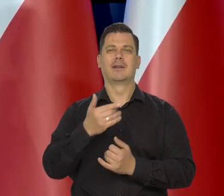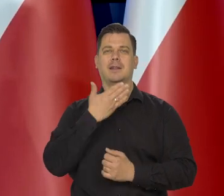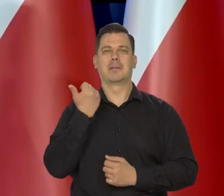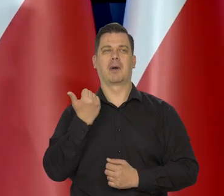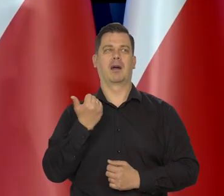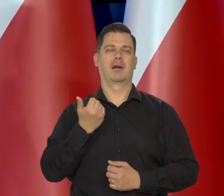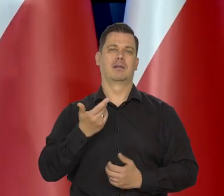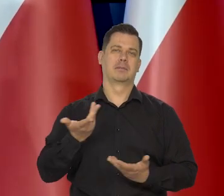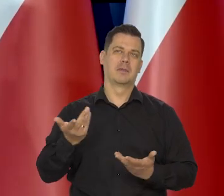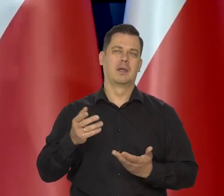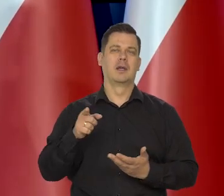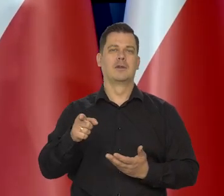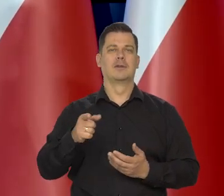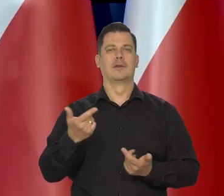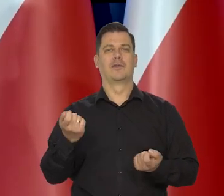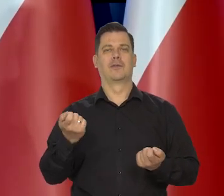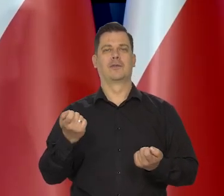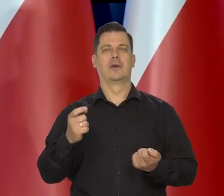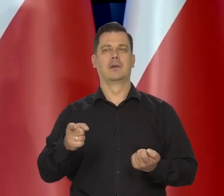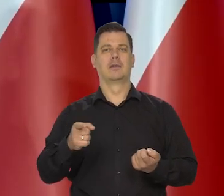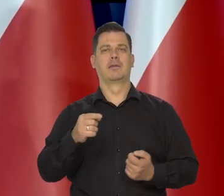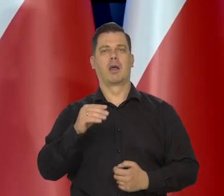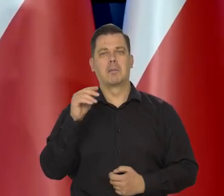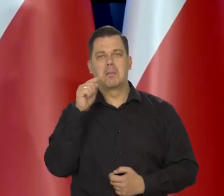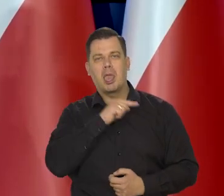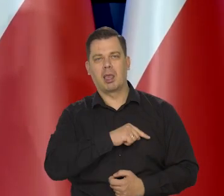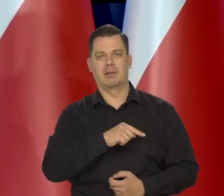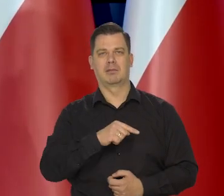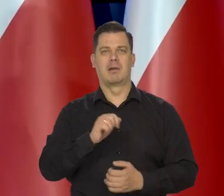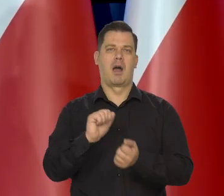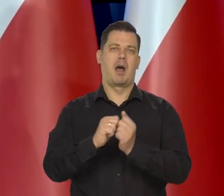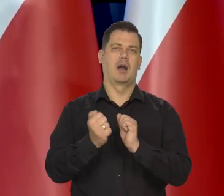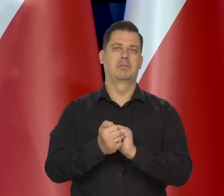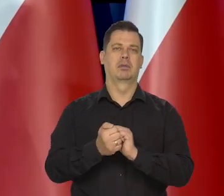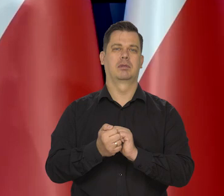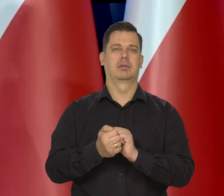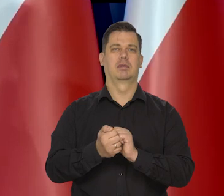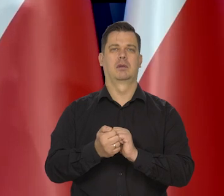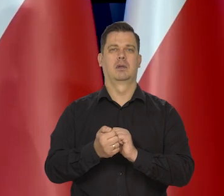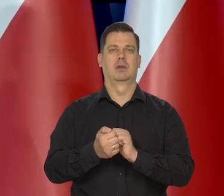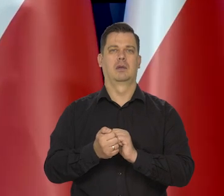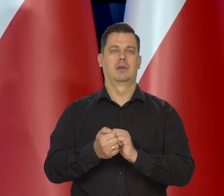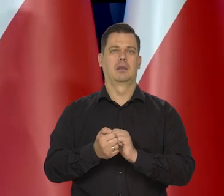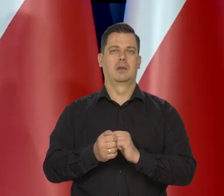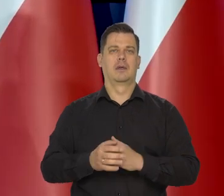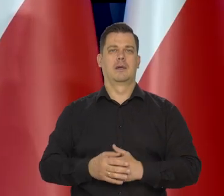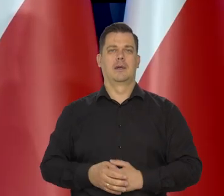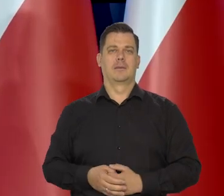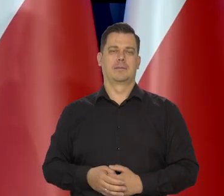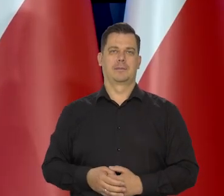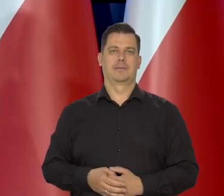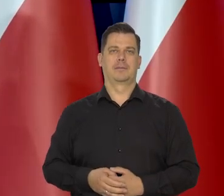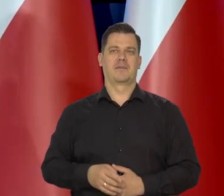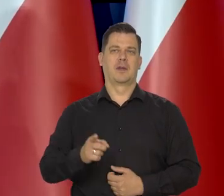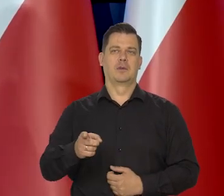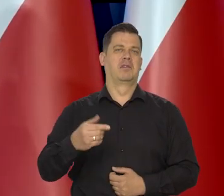no takiego, że ta ich zła sytuacja wynika z ich, że tak powiem — złej woli,